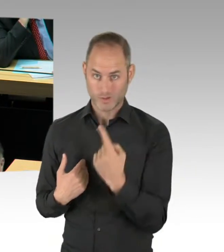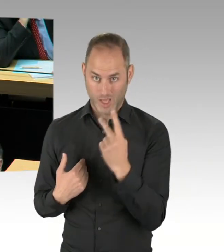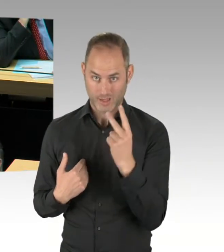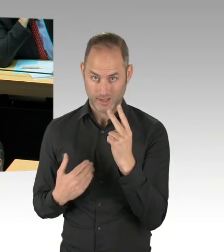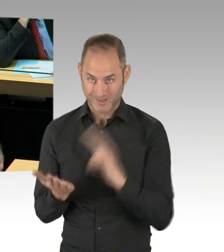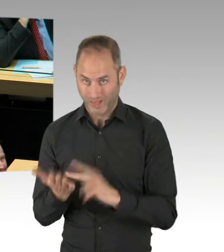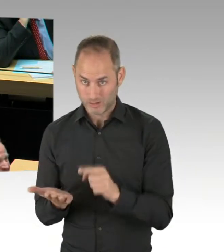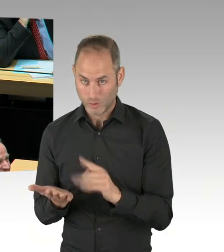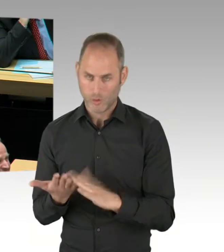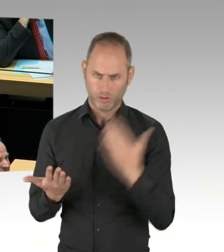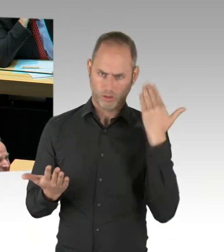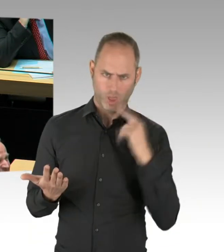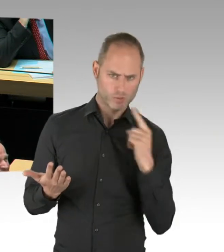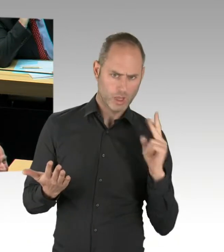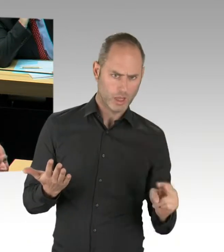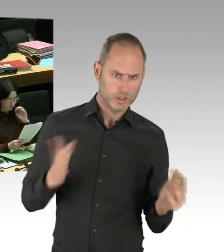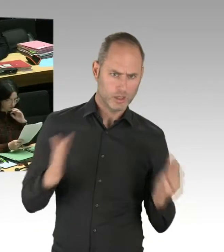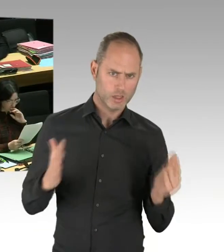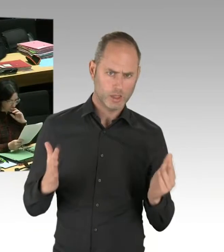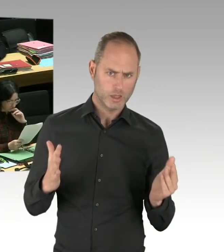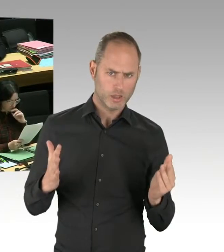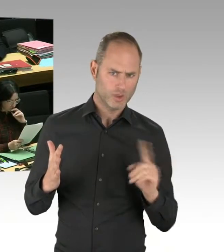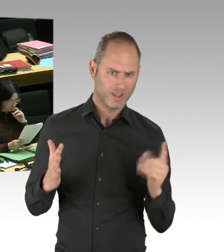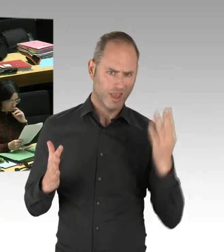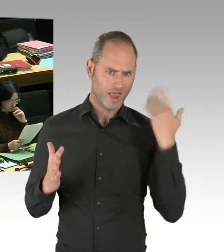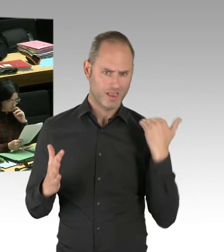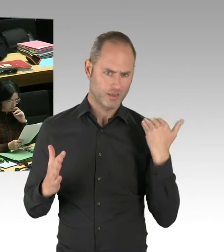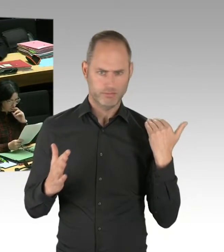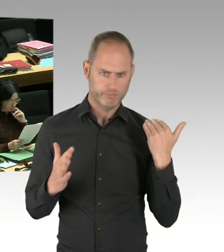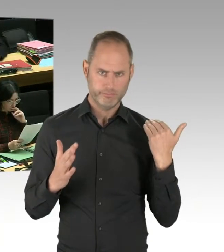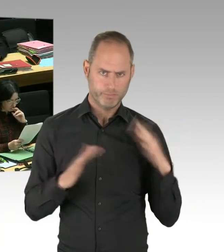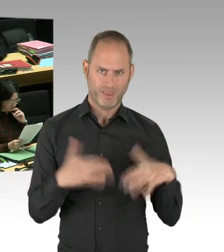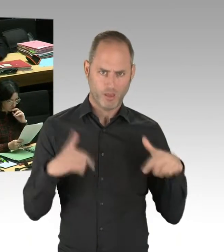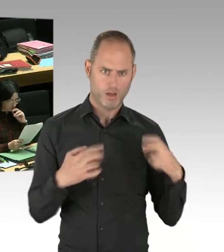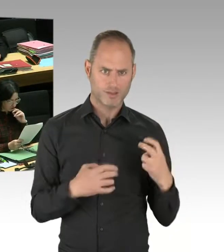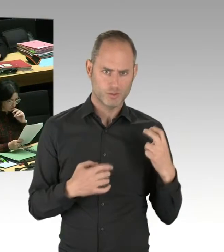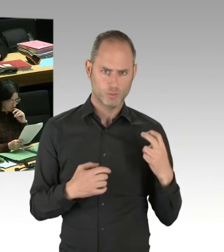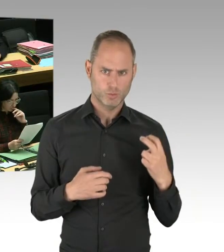(Rednerwechsel) Herr Woldeit. Wissen Sie, wir alle miteinander,